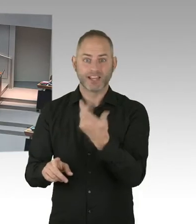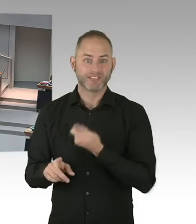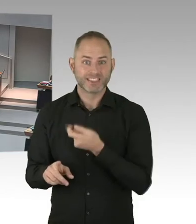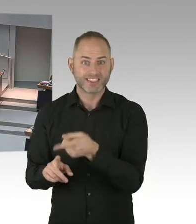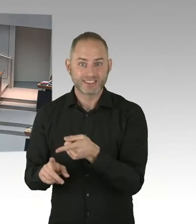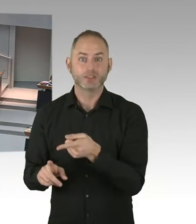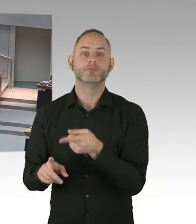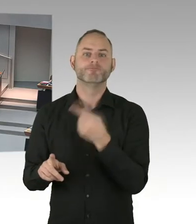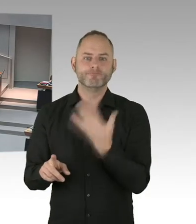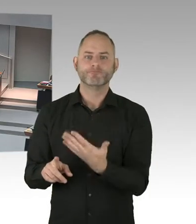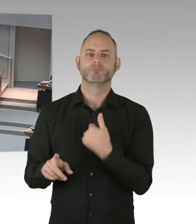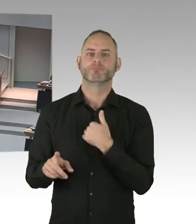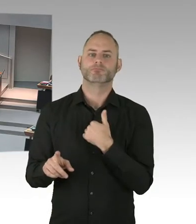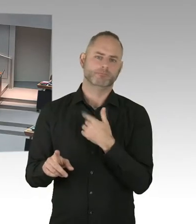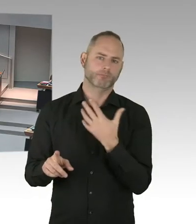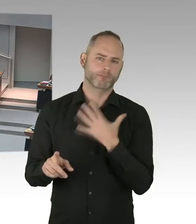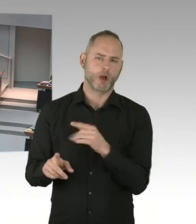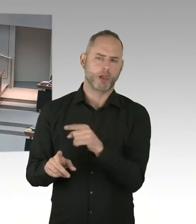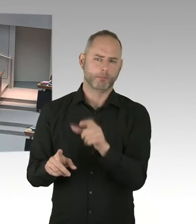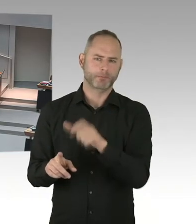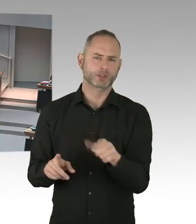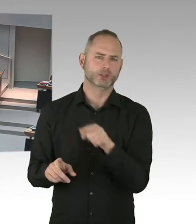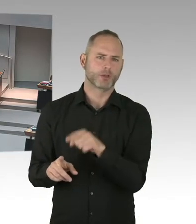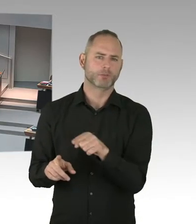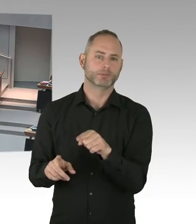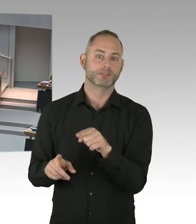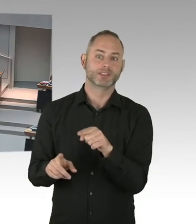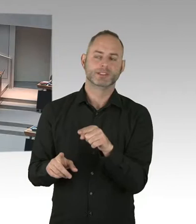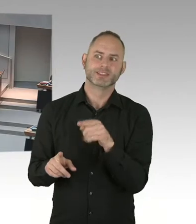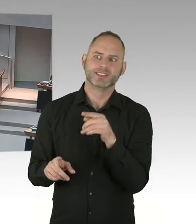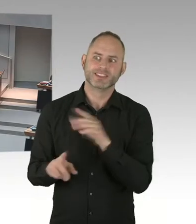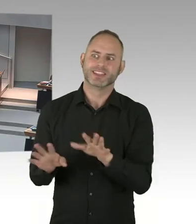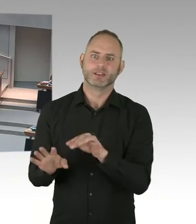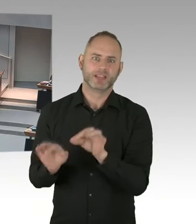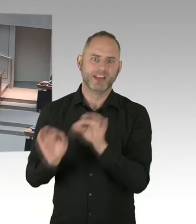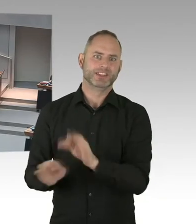und Diskriminierung Realität in unserer Gesellschaft. Aber da hoffe ich auch auf unsere gemeinsame Kraft